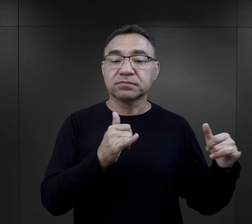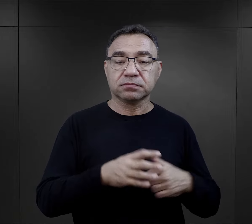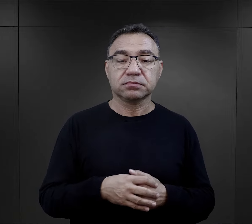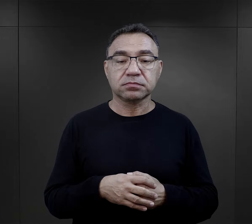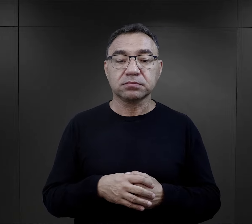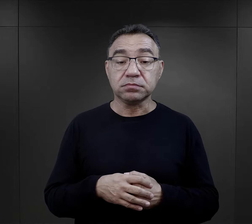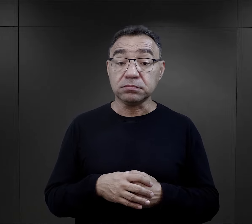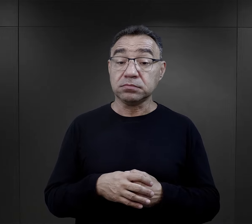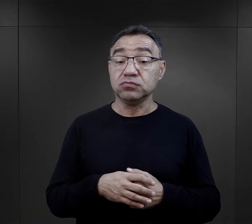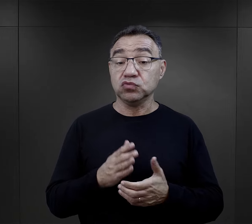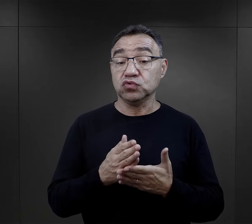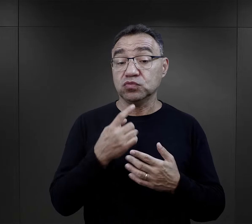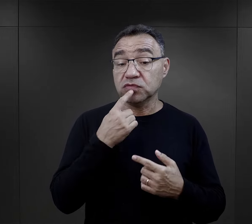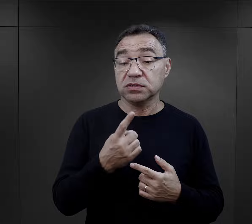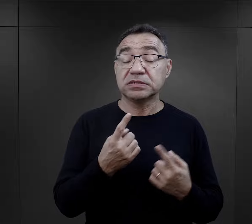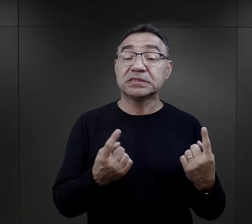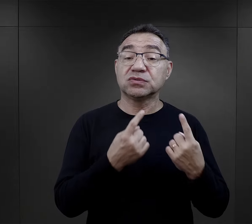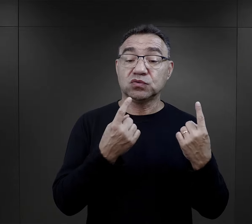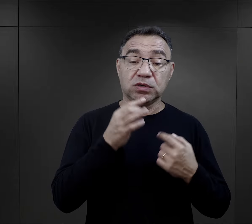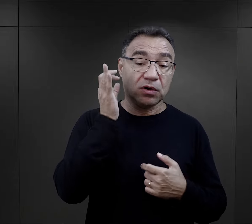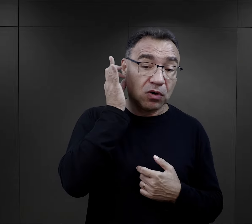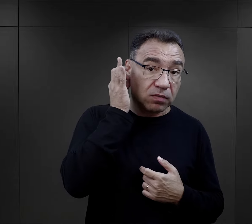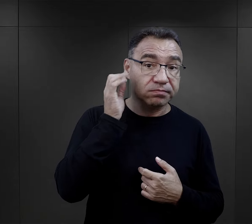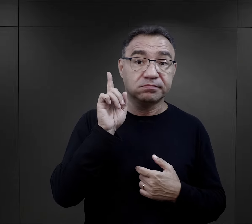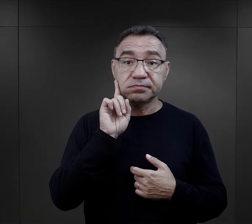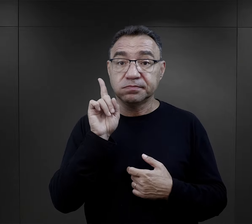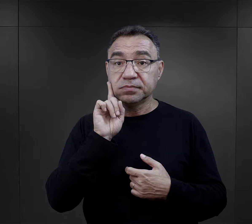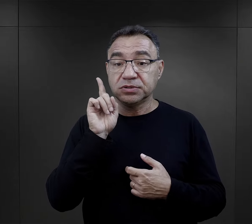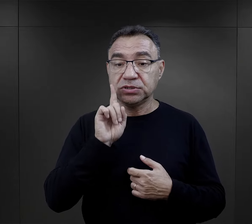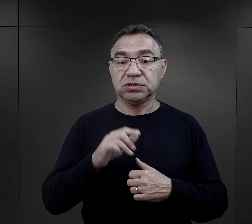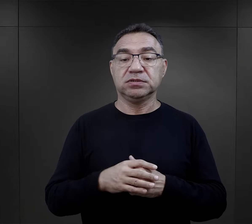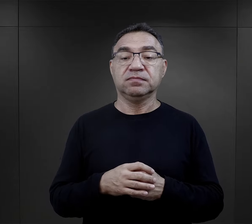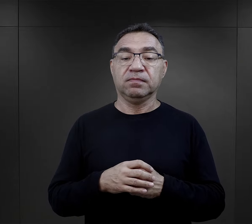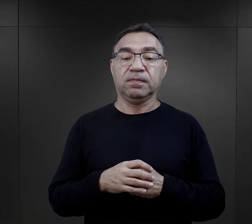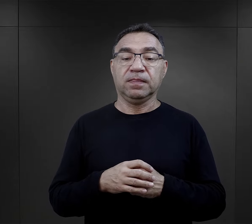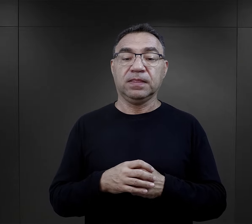Wspomniałam tutaj właśnie te sytuacje kobiet i mężczyzn,